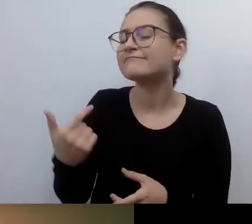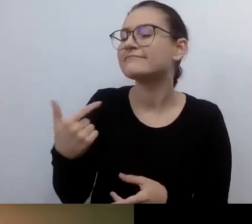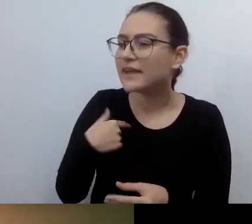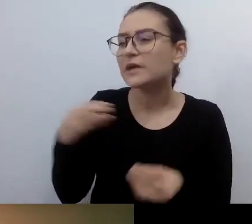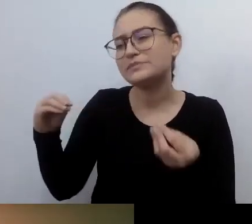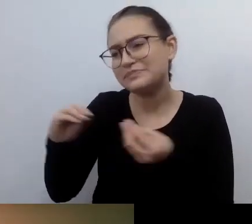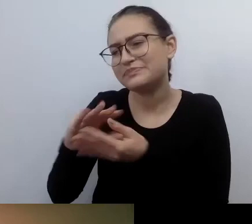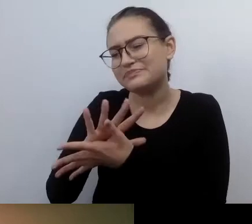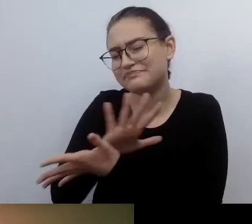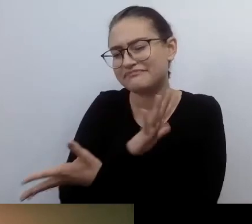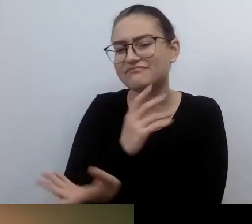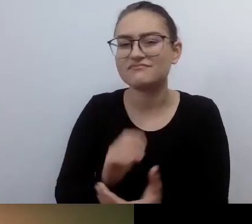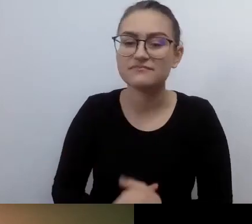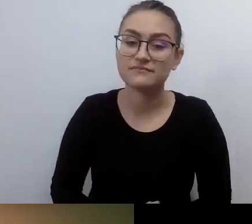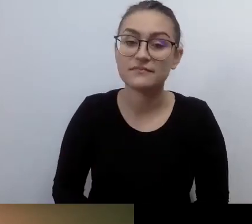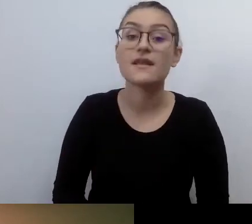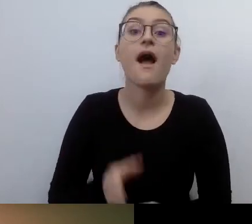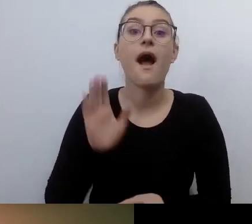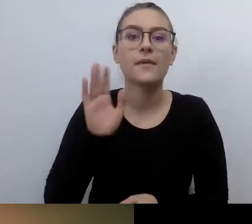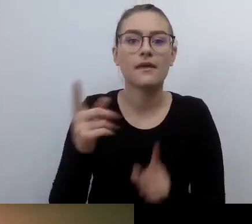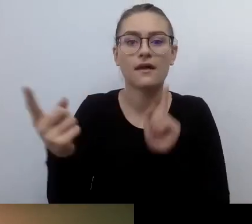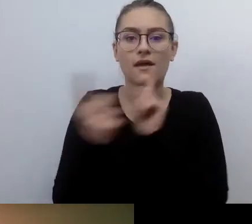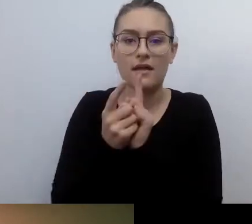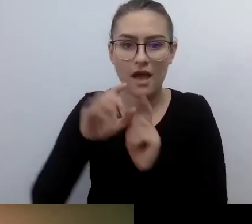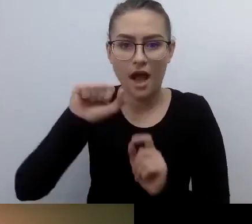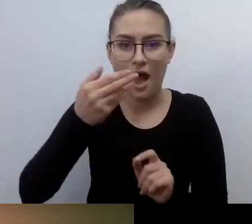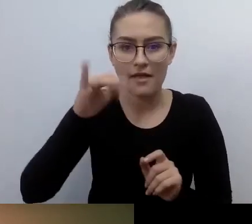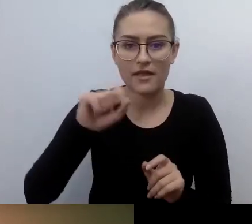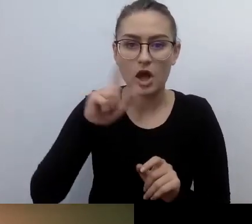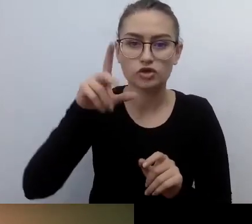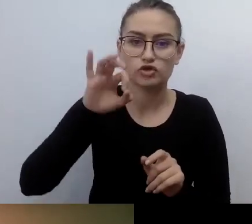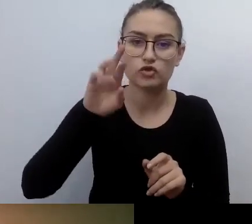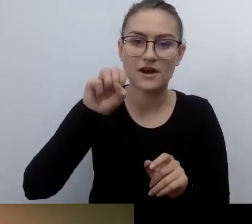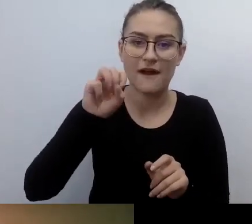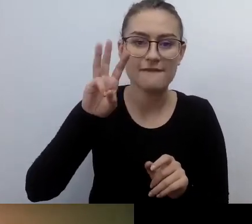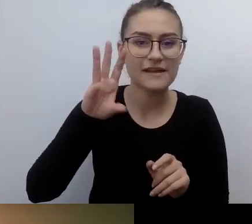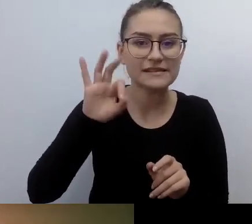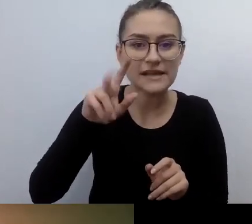Któregoś razu trafiłem na Anię Żórawską, która organizowała pierwszy dostępny pokaz w kinie Muranów.